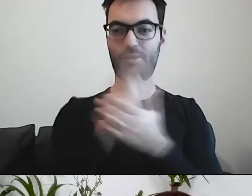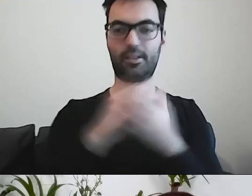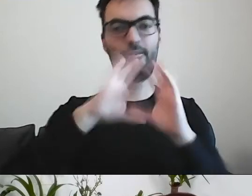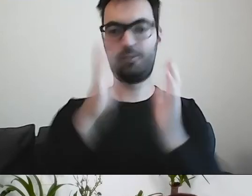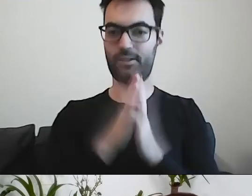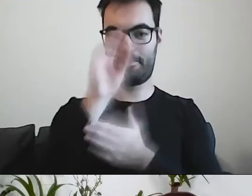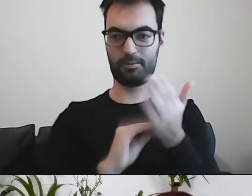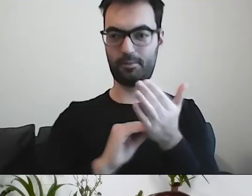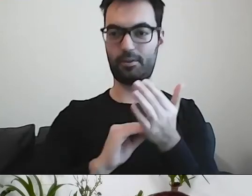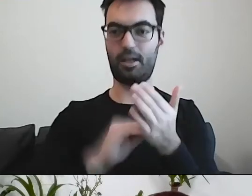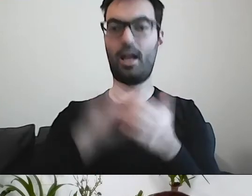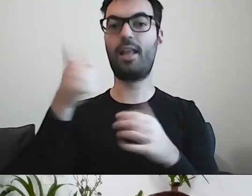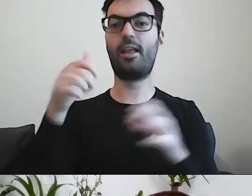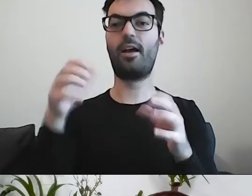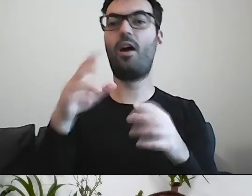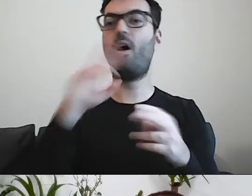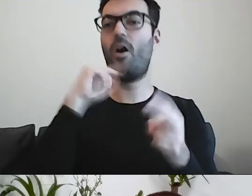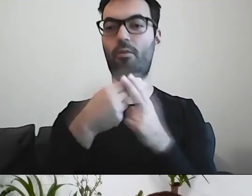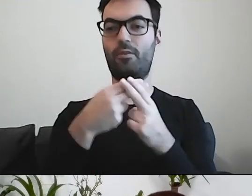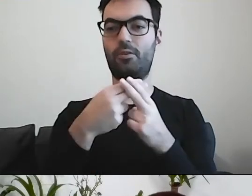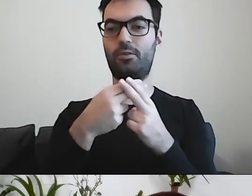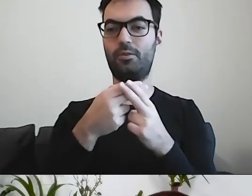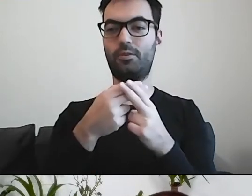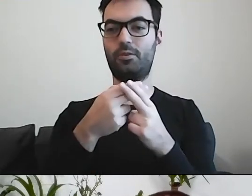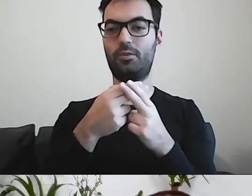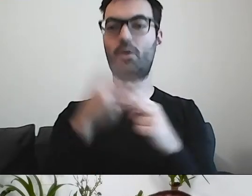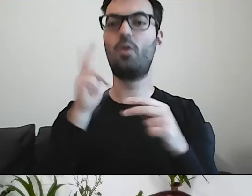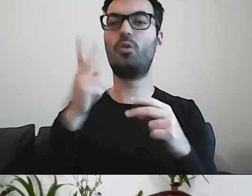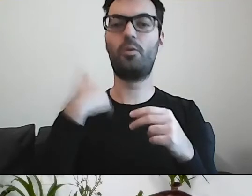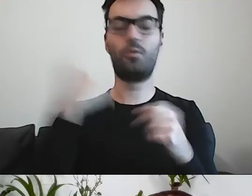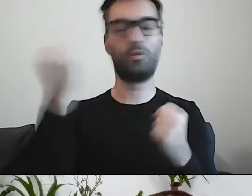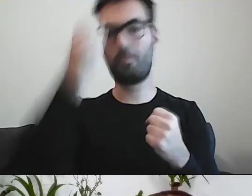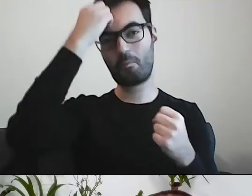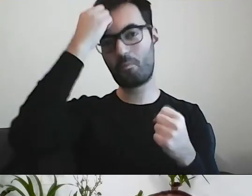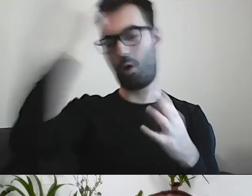Jedna odpowiadała na pytanie, kto był najmądrzejszym autorem pisma.